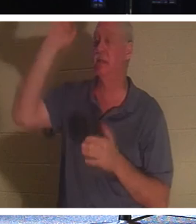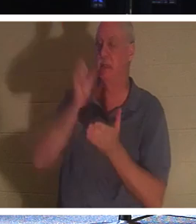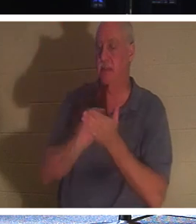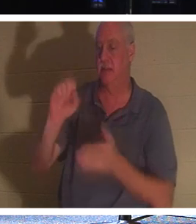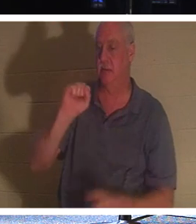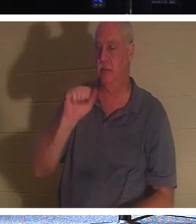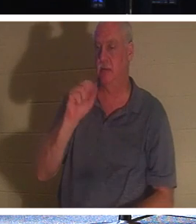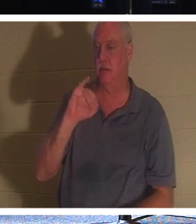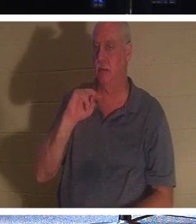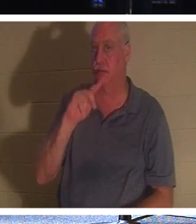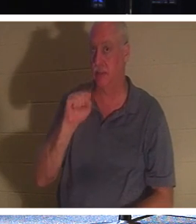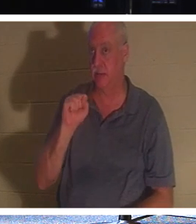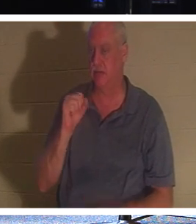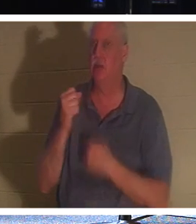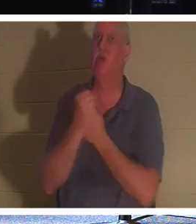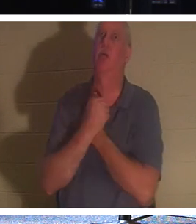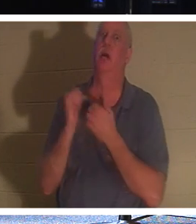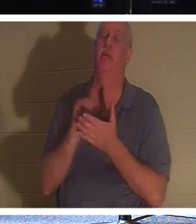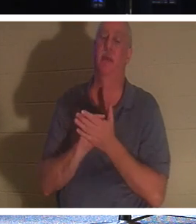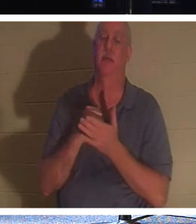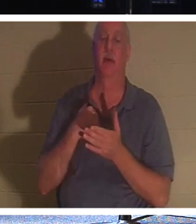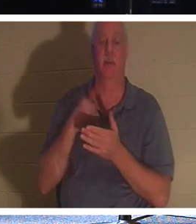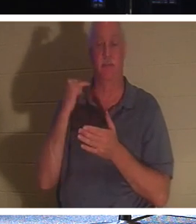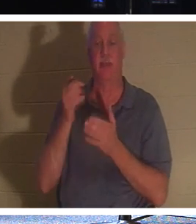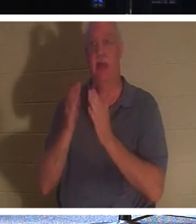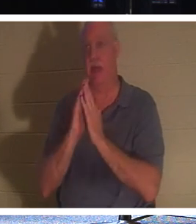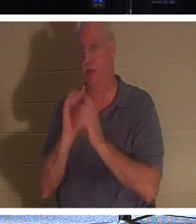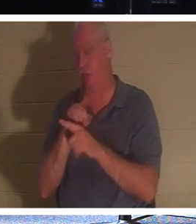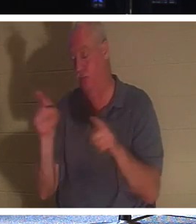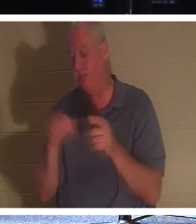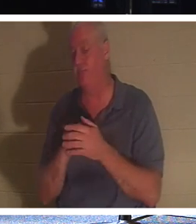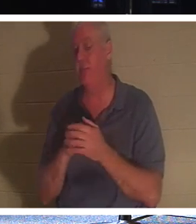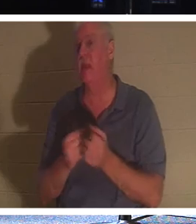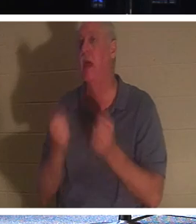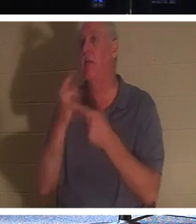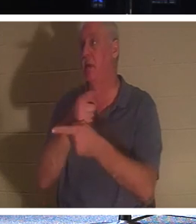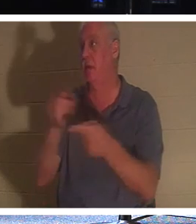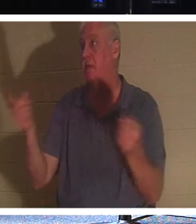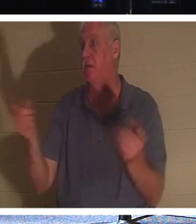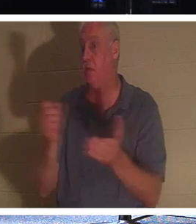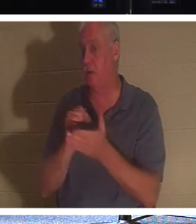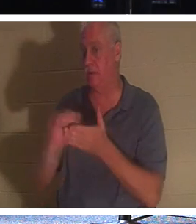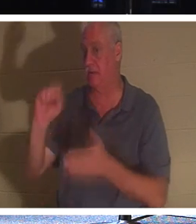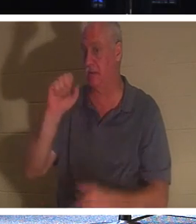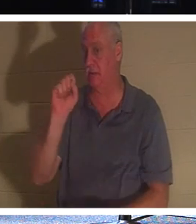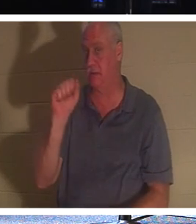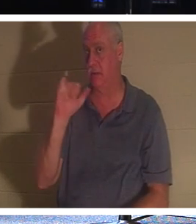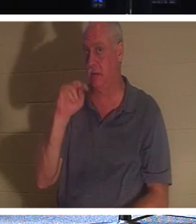喜欢那个吗！现在，如果我问你们这里有多少人是圣人，没有多少人会举手